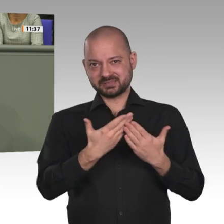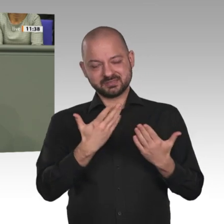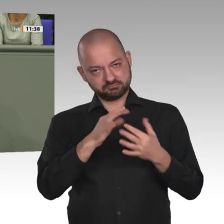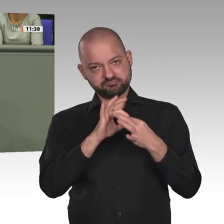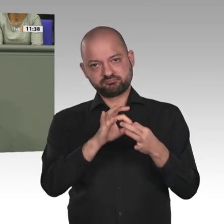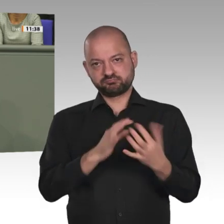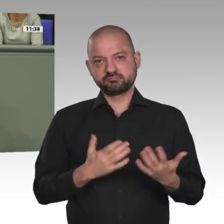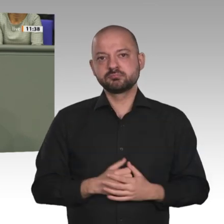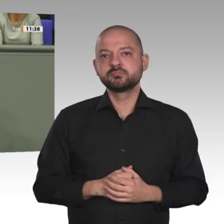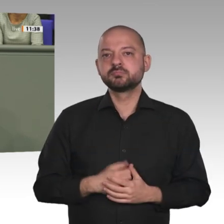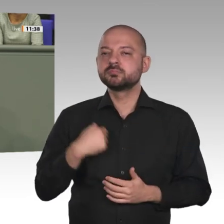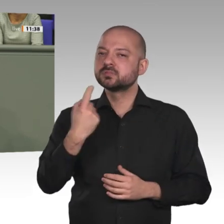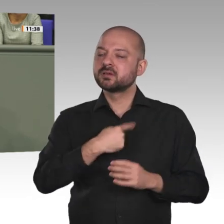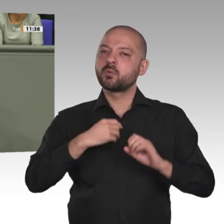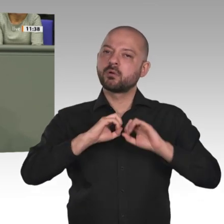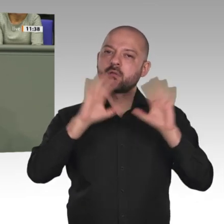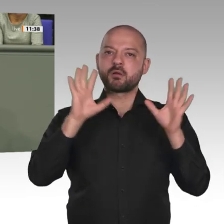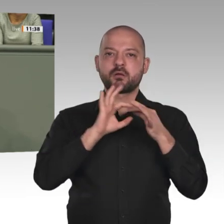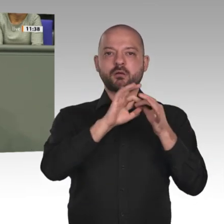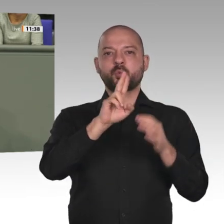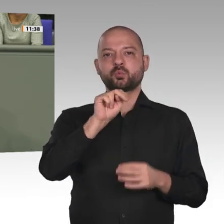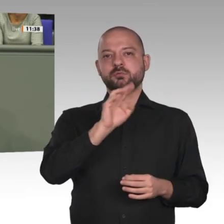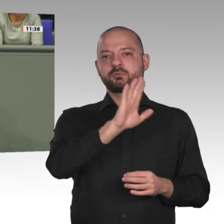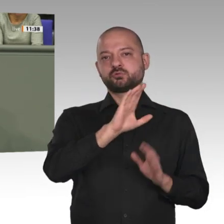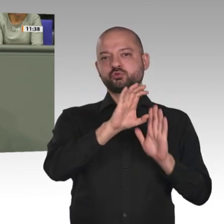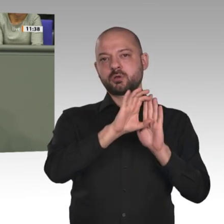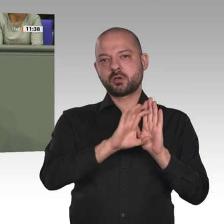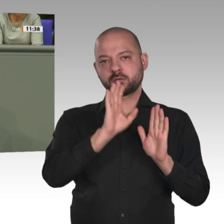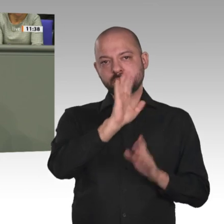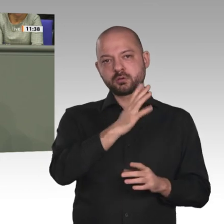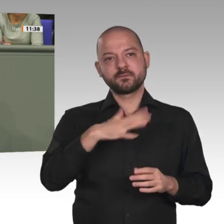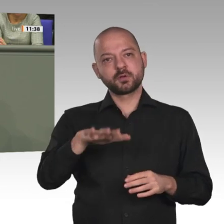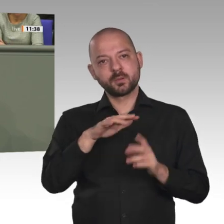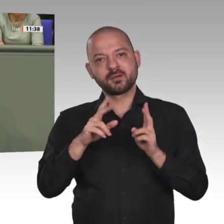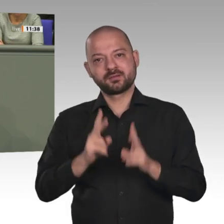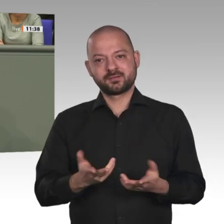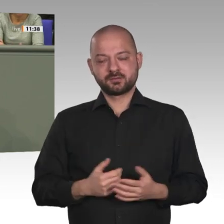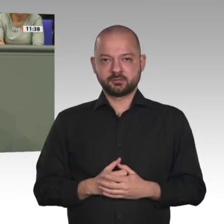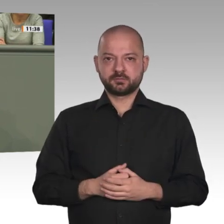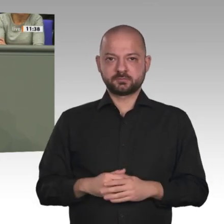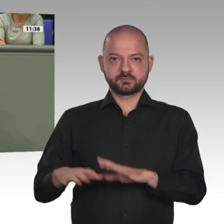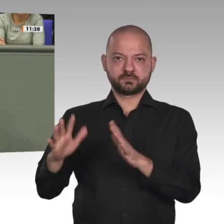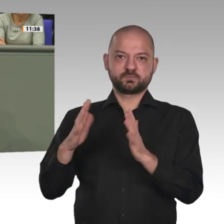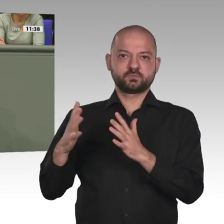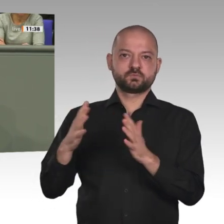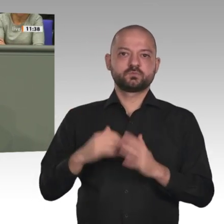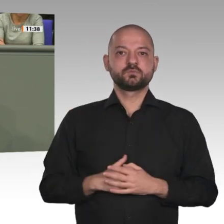und Hilfe zur Selbsthilfe zu leisten. Gerade in diesem Kontext ist es uns wichtig, dass